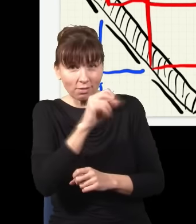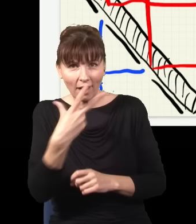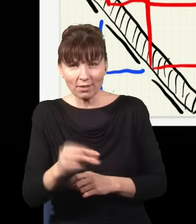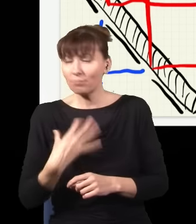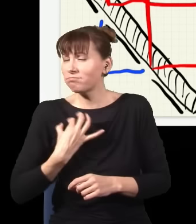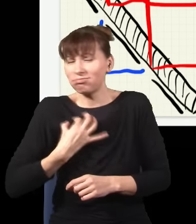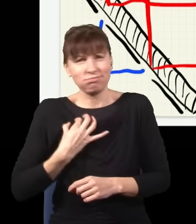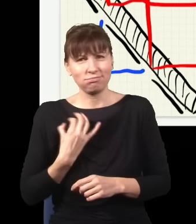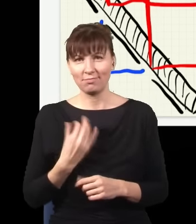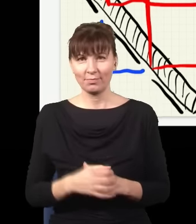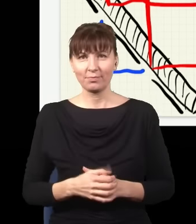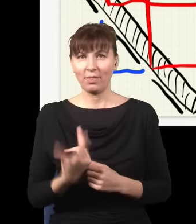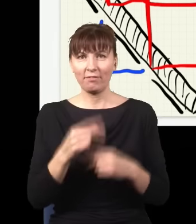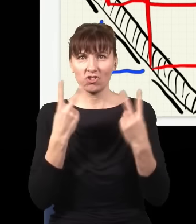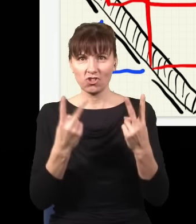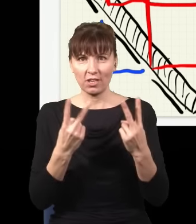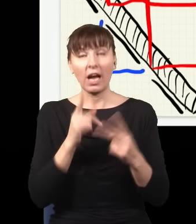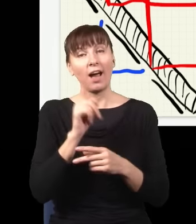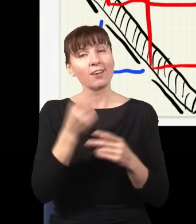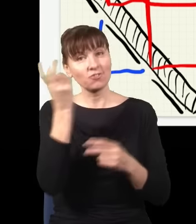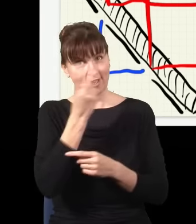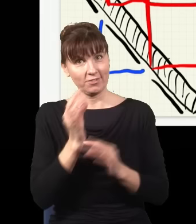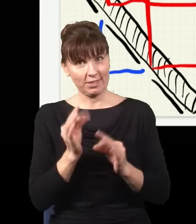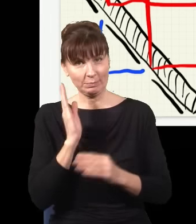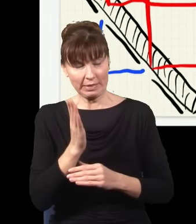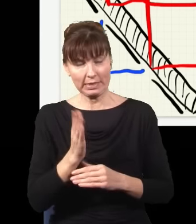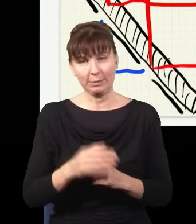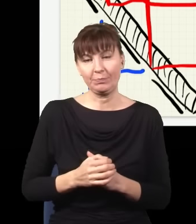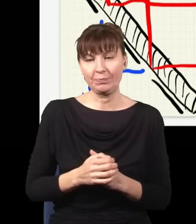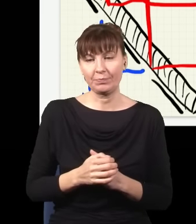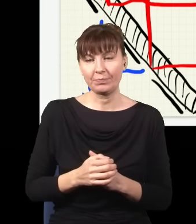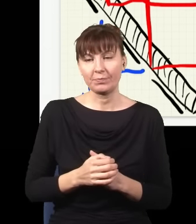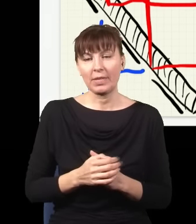No dobrze, ale teraz najciekawsze dopiero przed nami. Otóż ja ten eksperyment teraz trochę skomplikuję